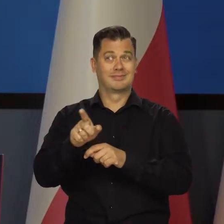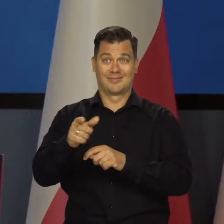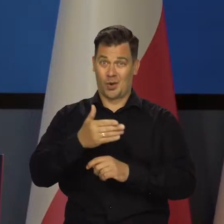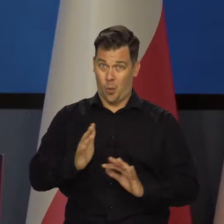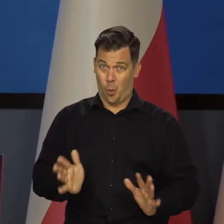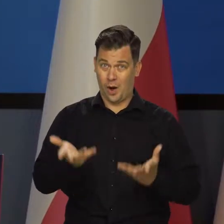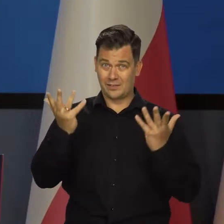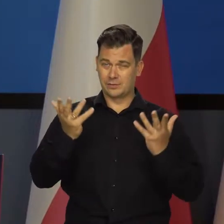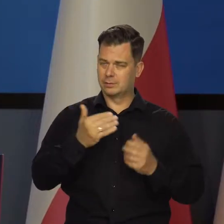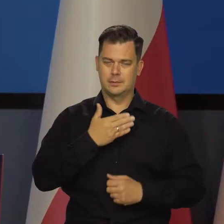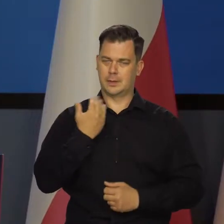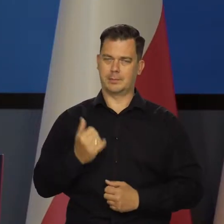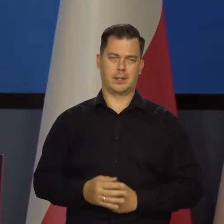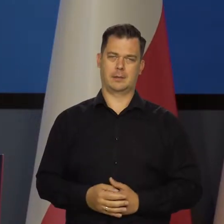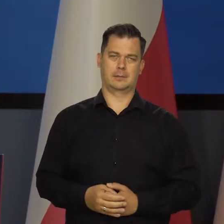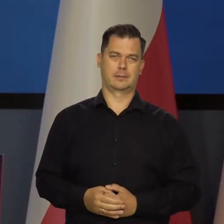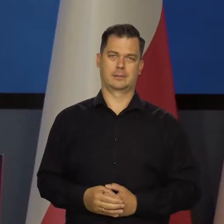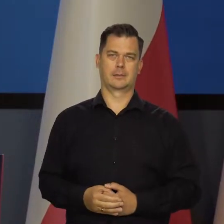Ale to nie jest łatwe i jest ciągle zagrożone.